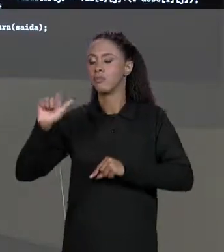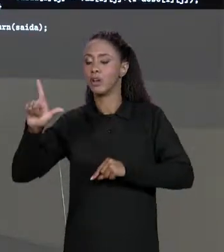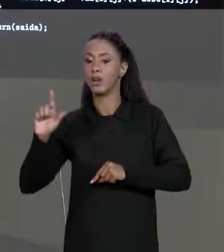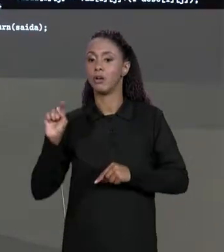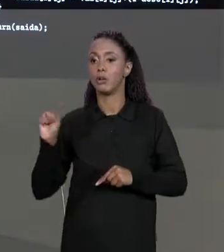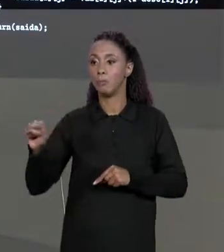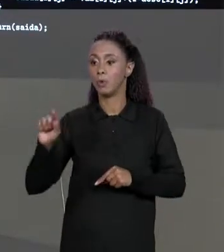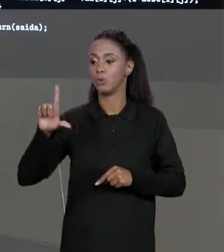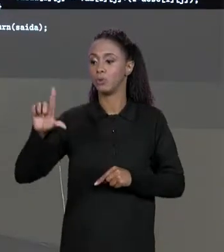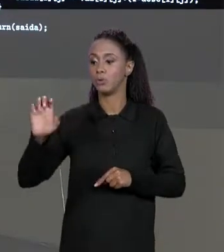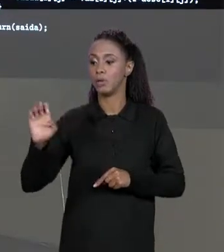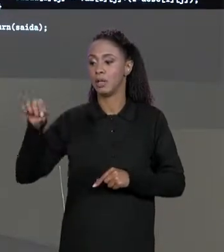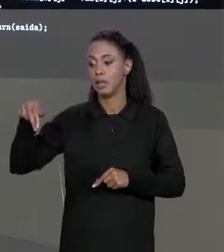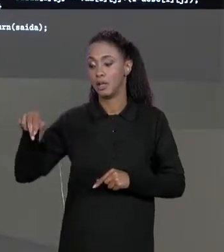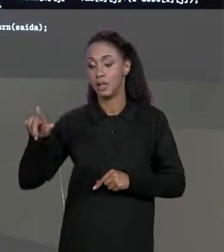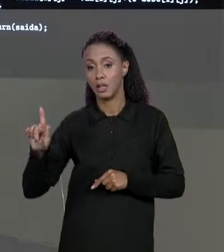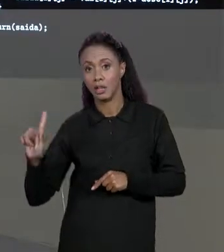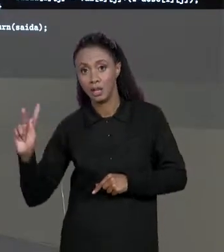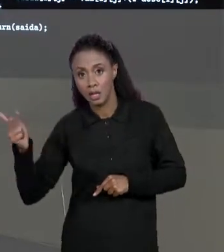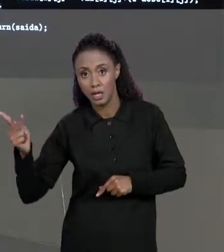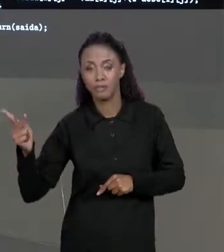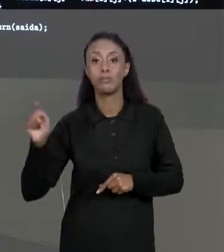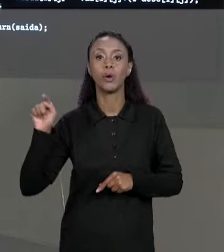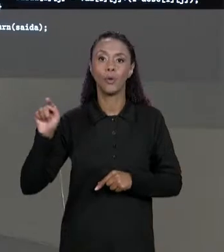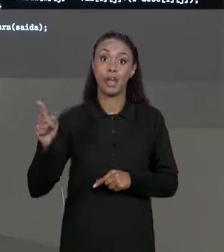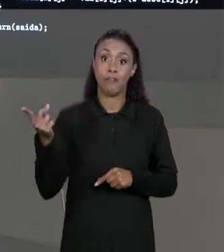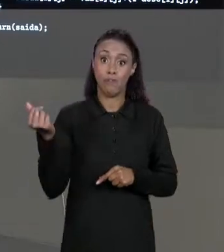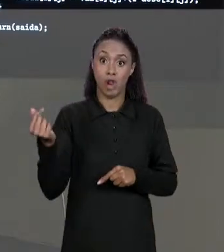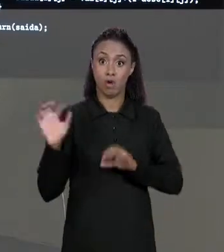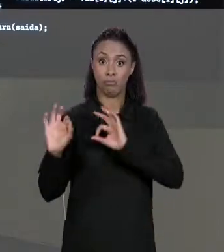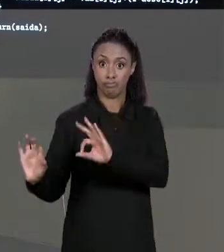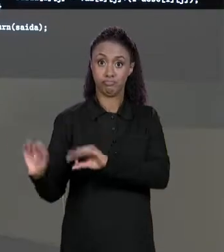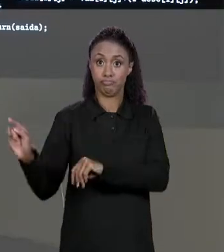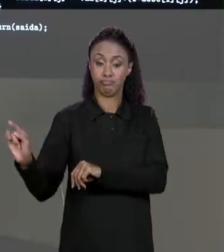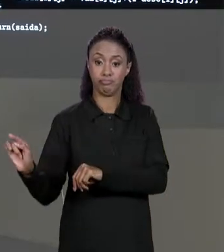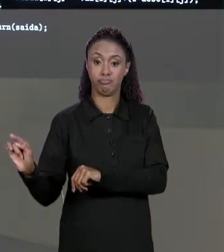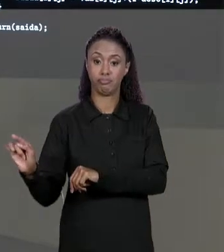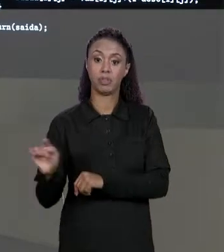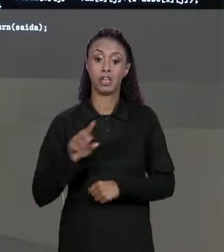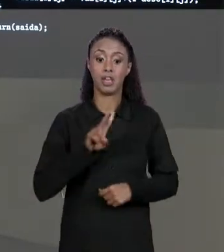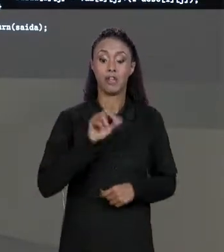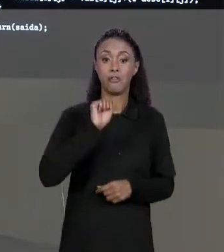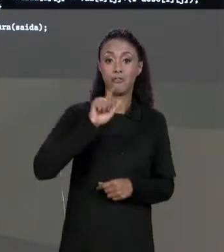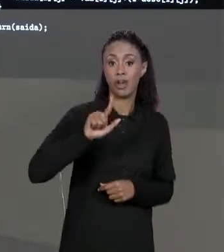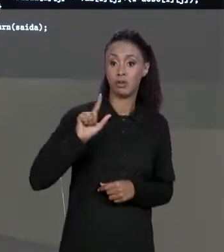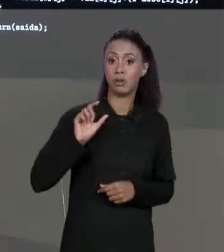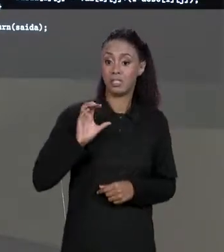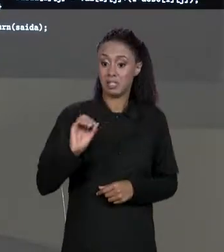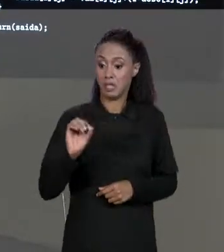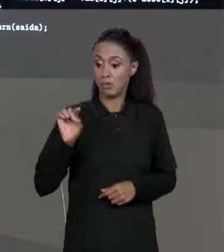A DIMENSÃO DA NOSSA MATRIZ DE VALORES E "VAL [ZERO].LENGTH" QUE É JUSTAMENTE A